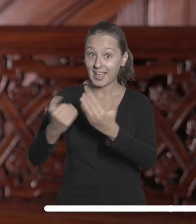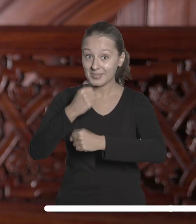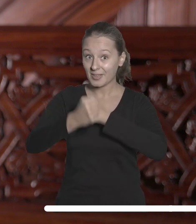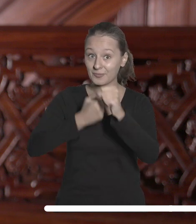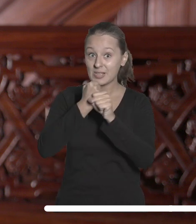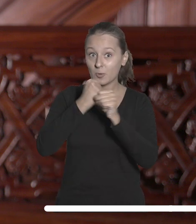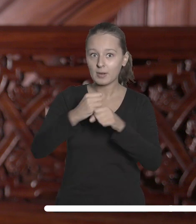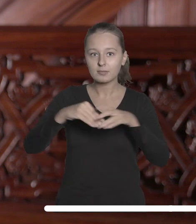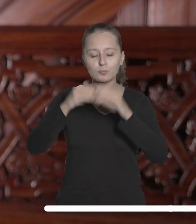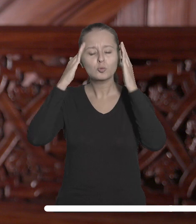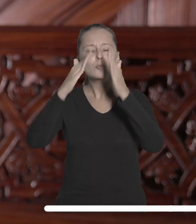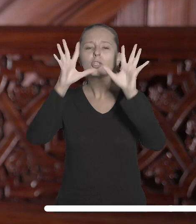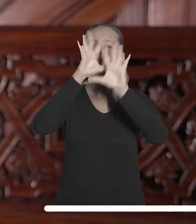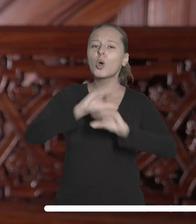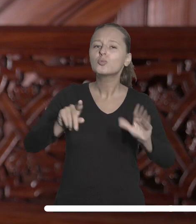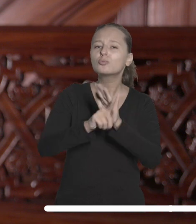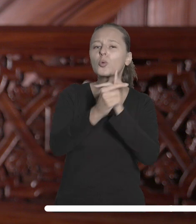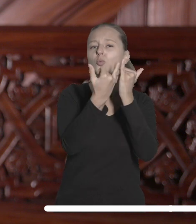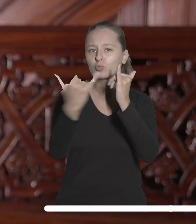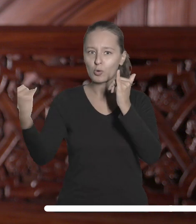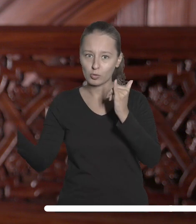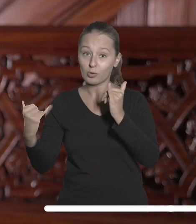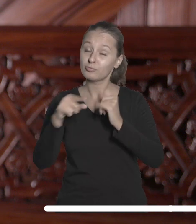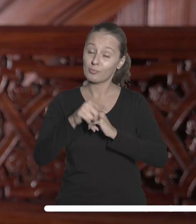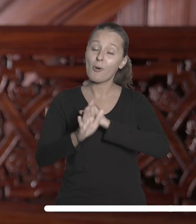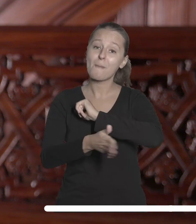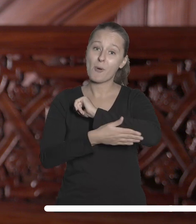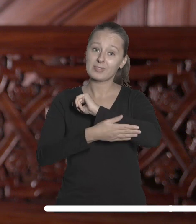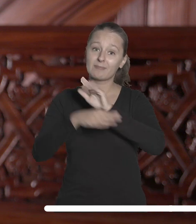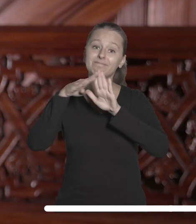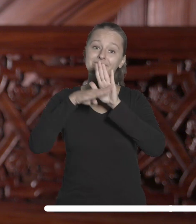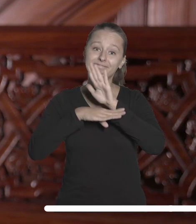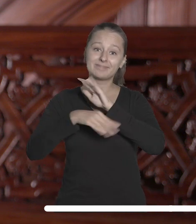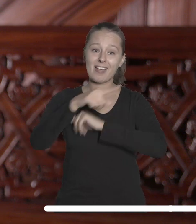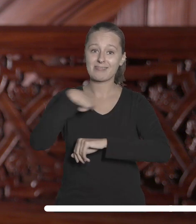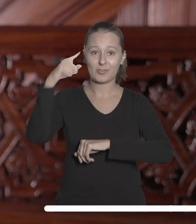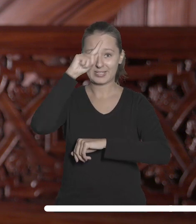szacunkiem dla różnorodności, która stanowi podstawę naszej społeczności.